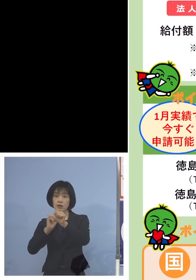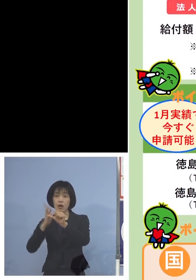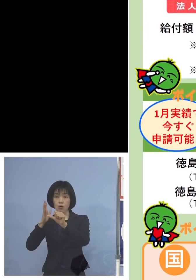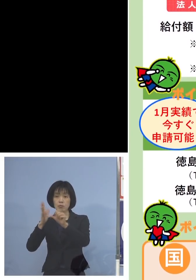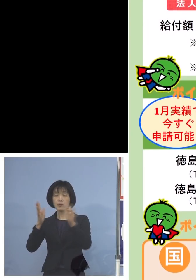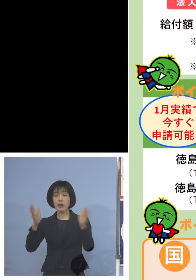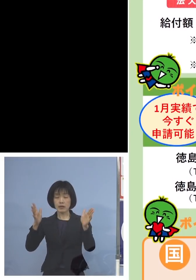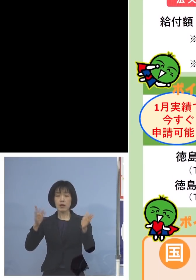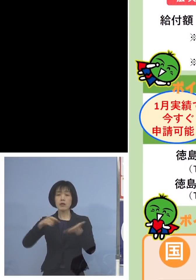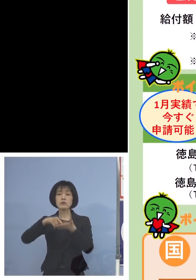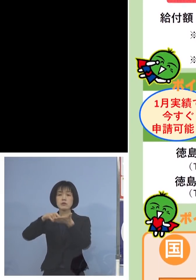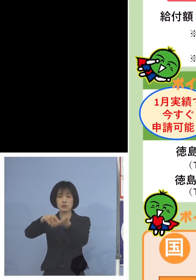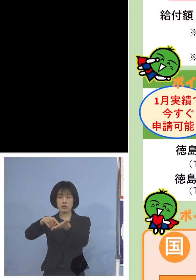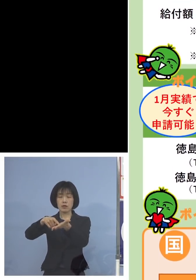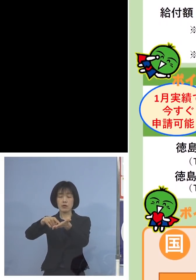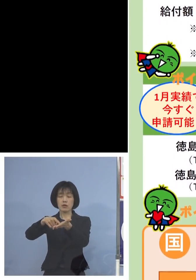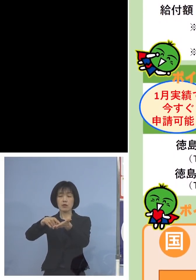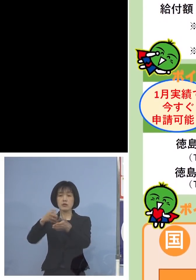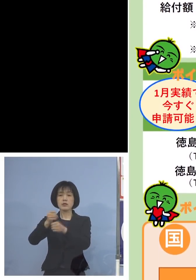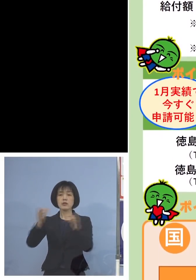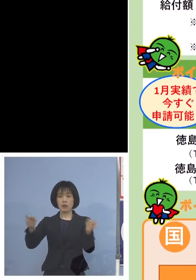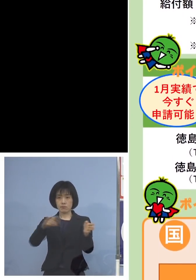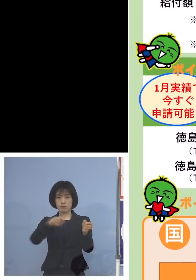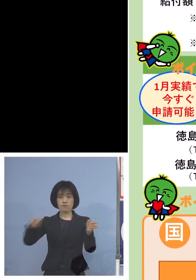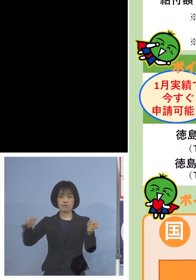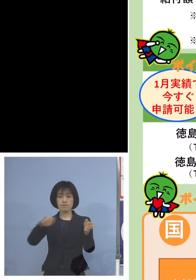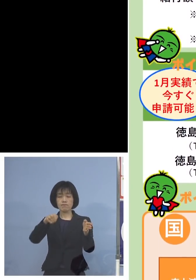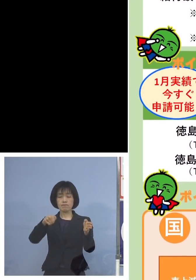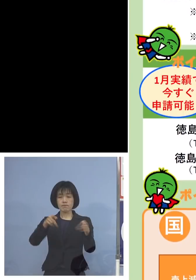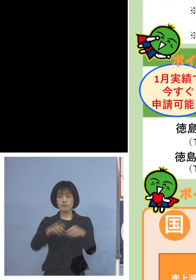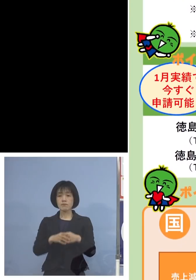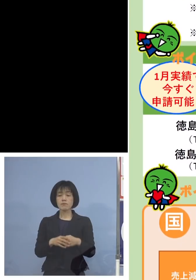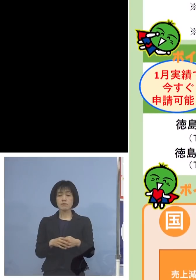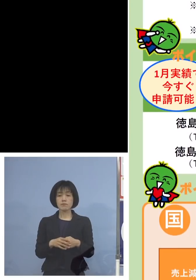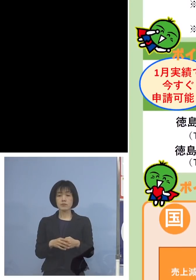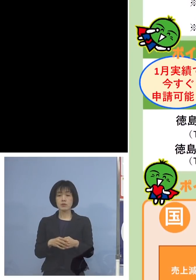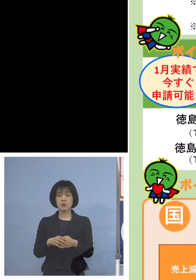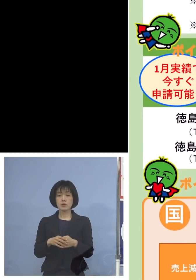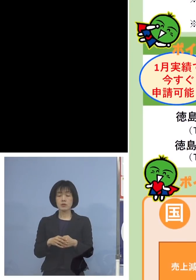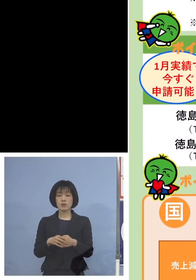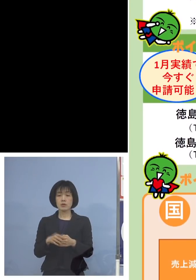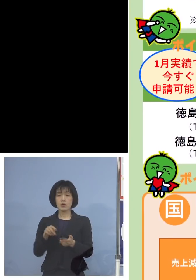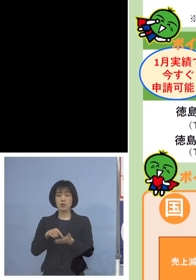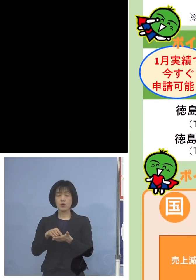申請可能ということになります なお、お問い合わせにつきましては